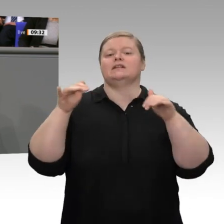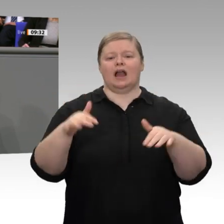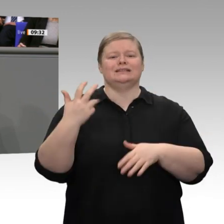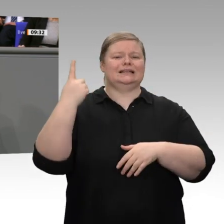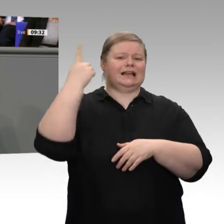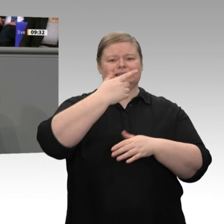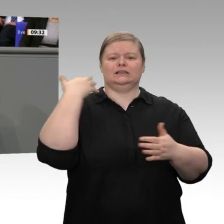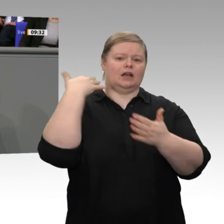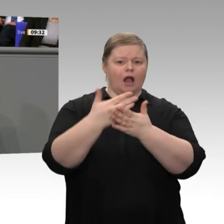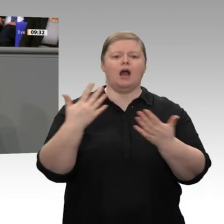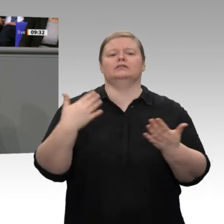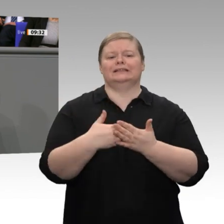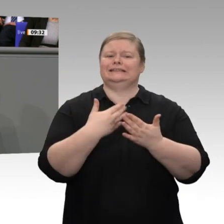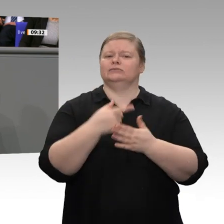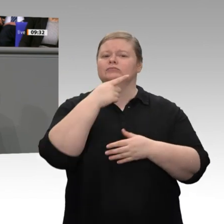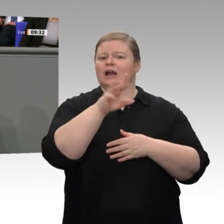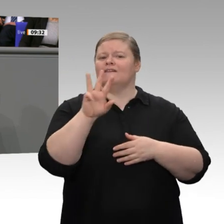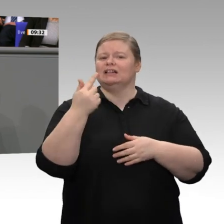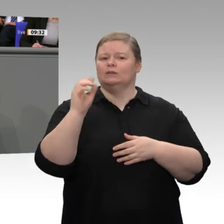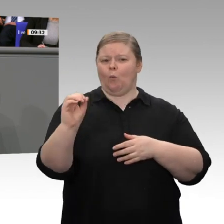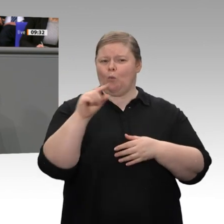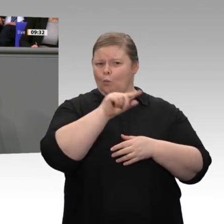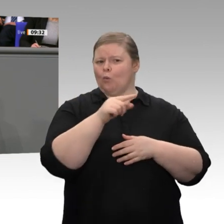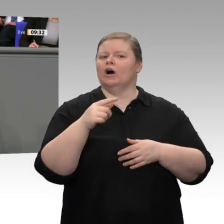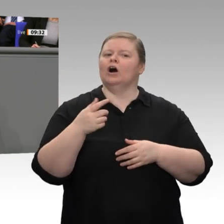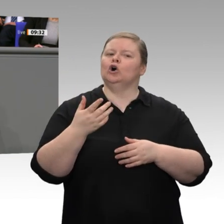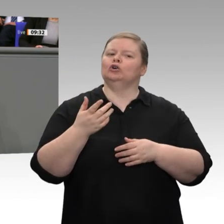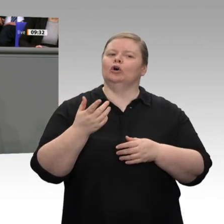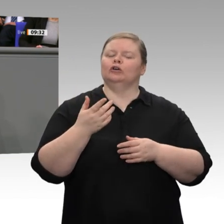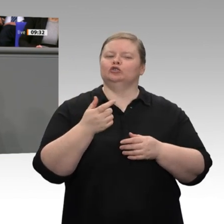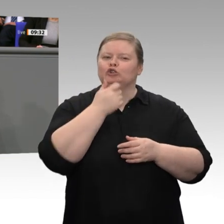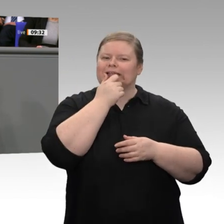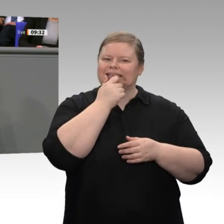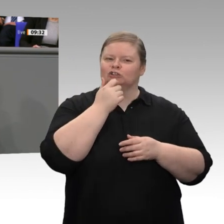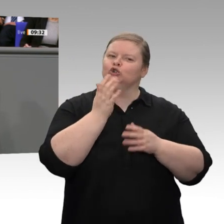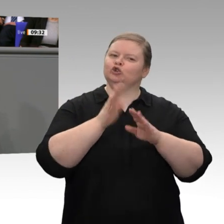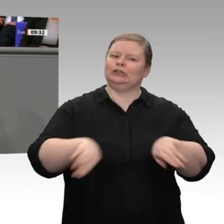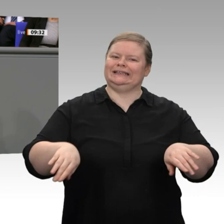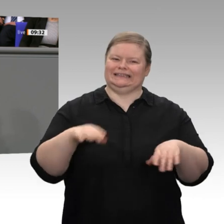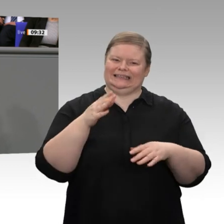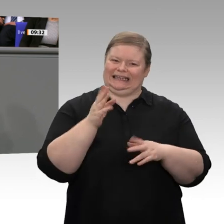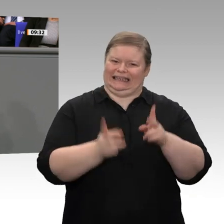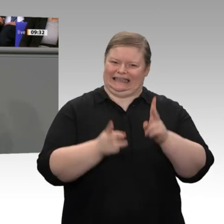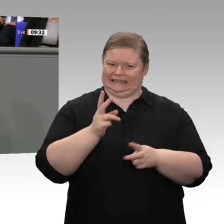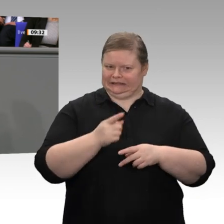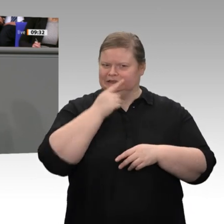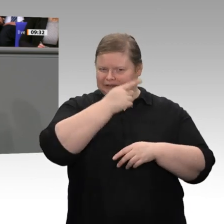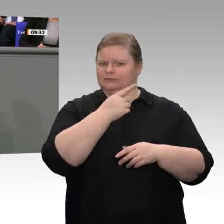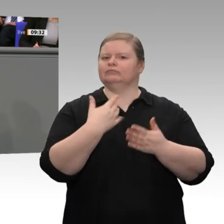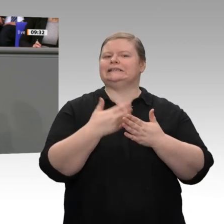die Nachbestellung von Richtern blockieren. Mit anderen Worten: Die Welthandelsordnung steht unter Druck. Ich finde, auch hier sollte die Koalition, klar und deutlch